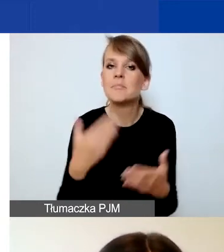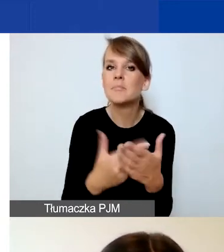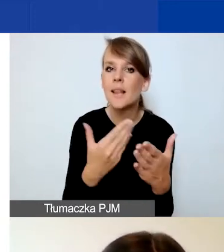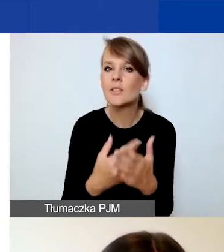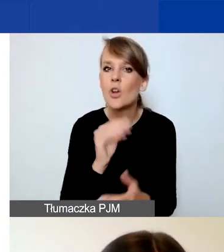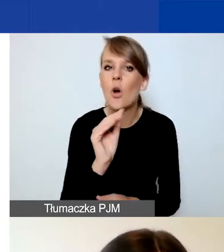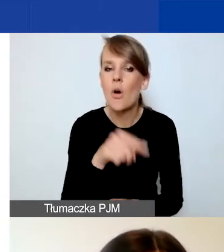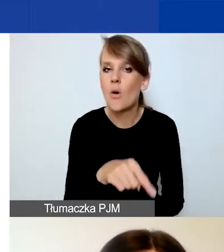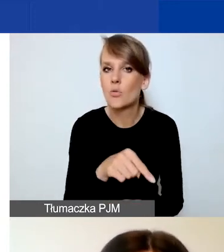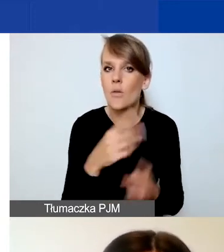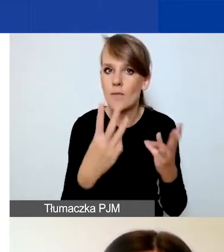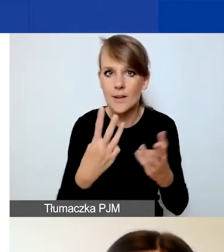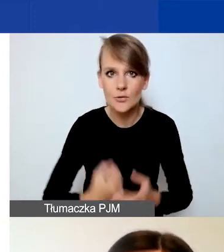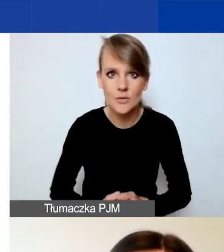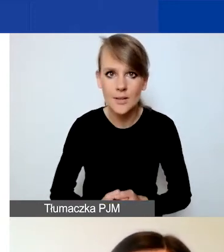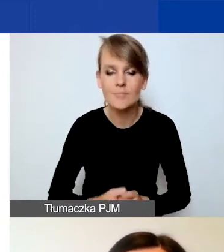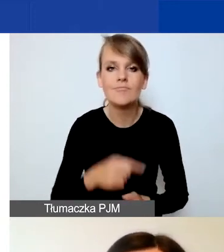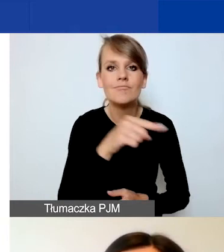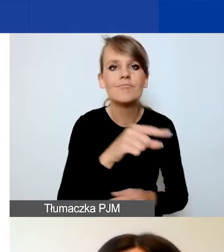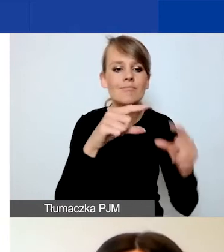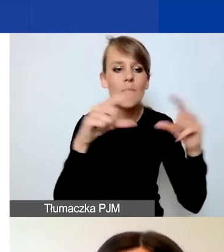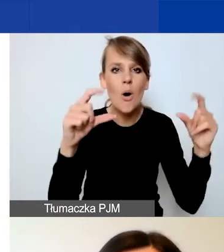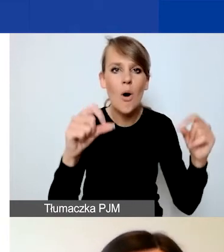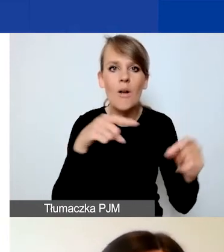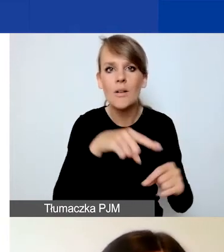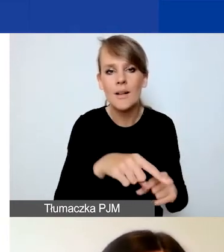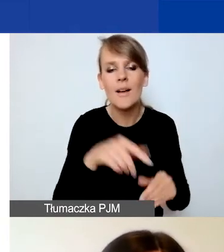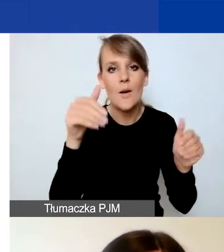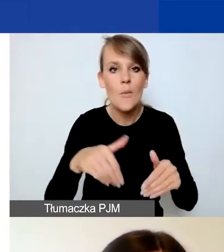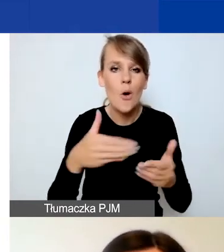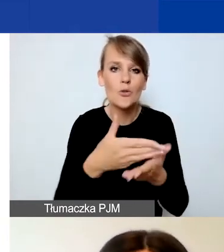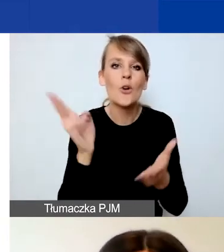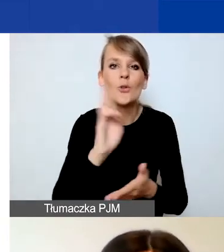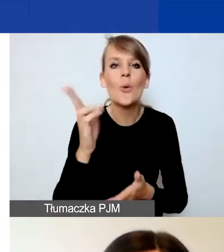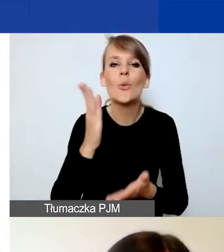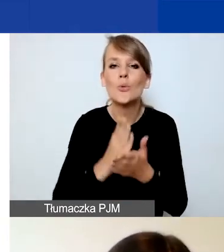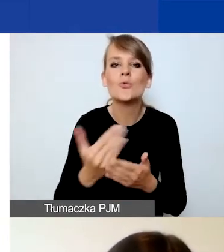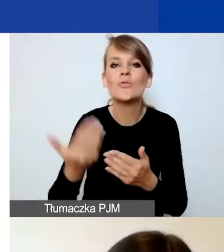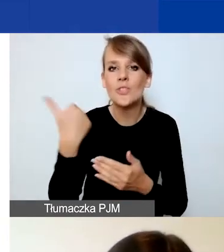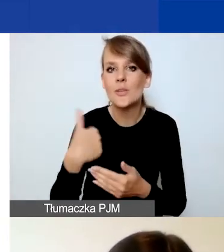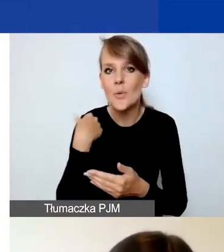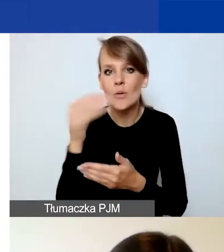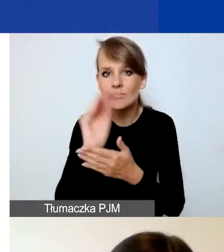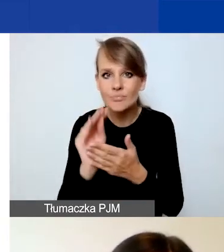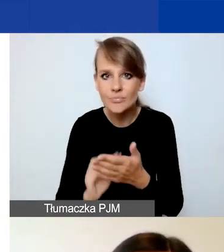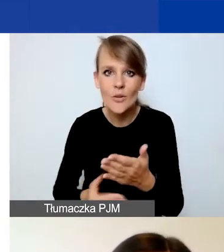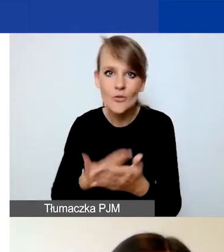Ponieważ jest to takie pole, które być może ci z państwa, którzy już wypełniali wniosek w naszym programie,